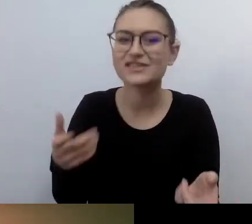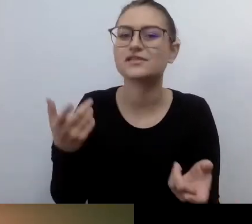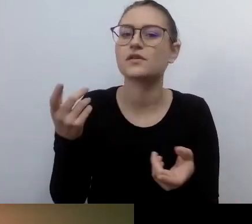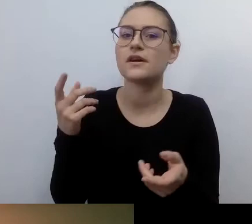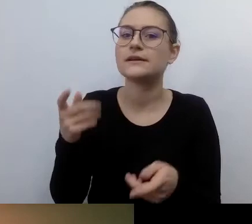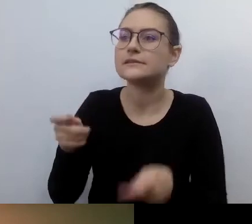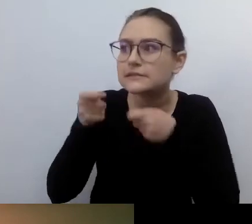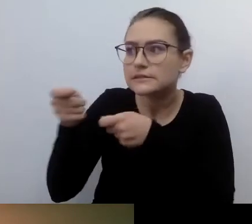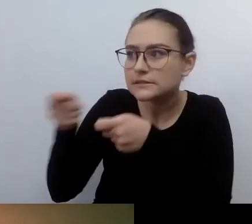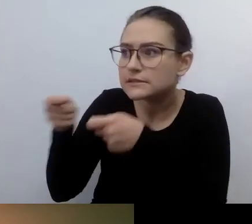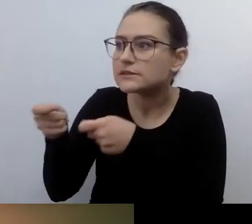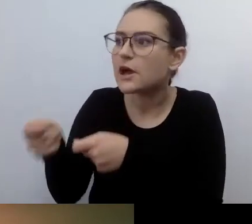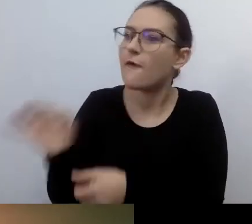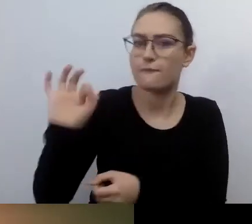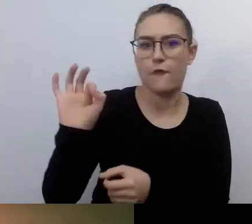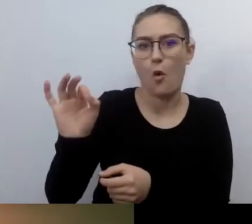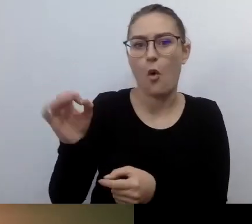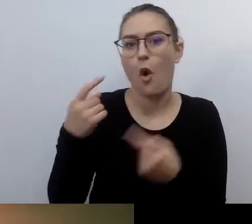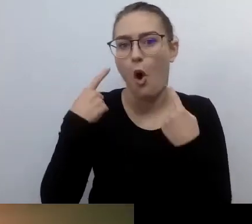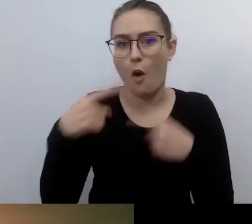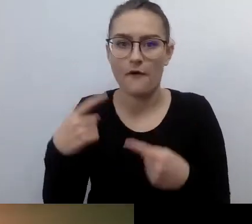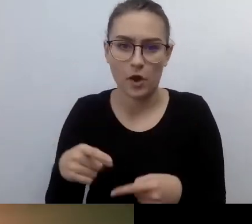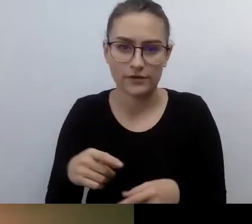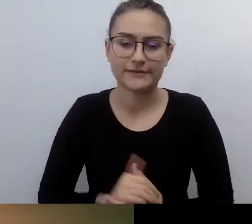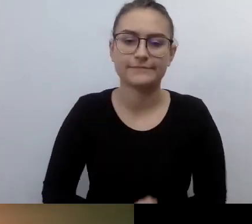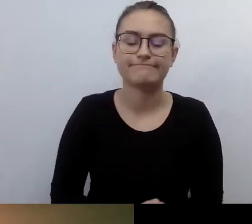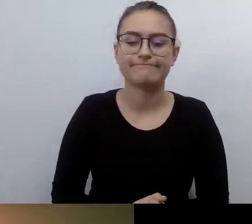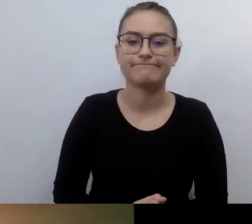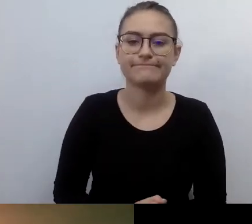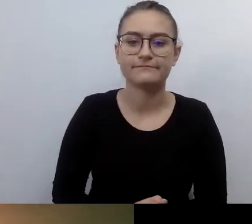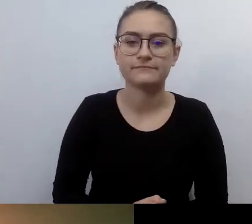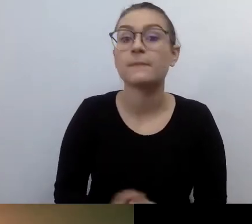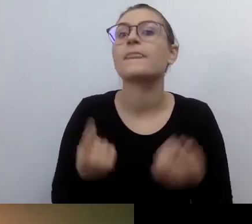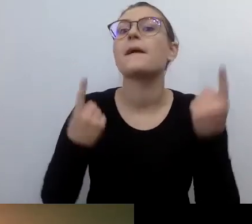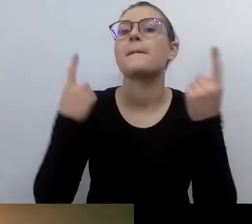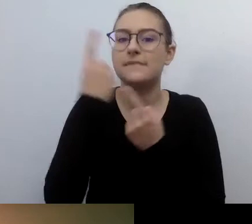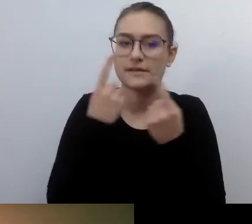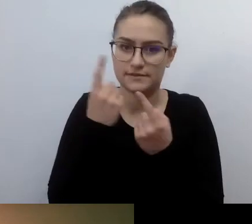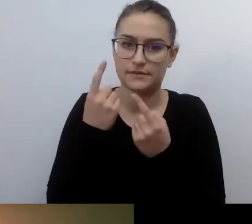W różnych instytucjach można znaleźć osoby, które będą chciały to robić.